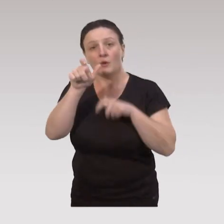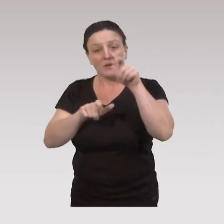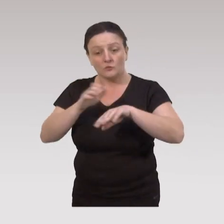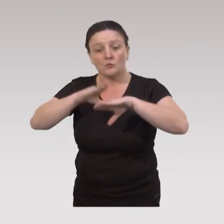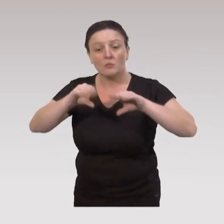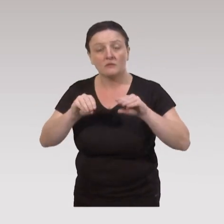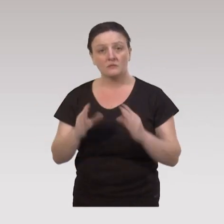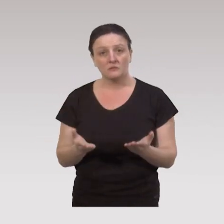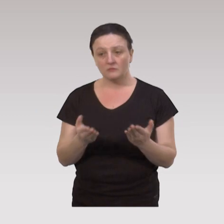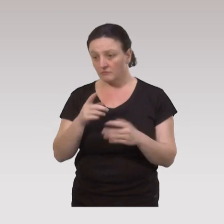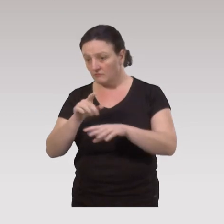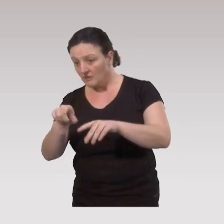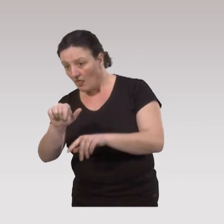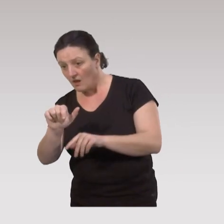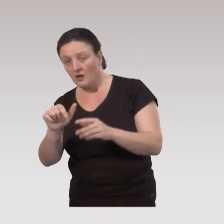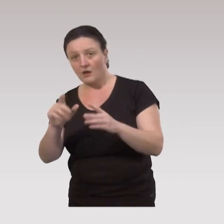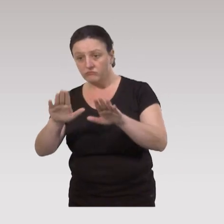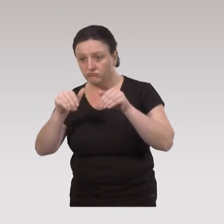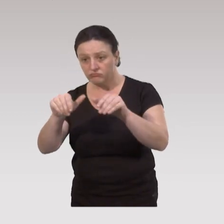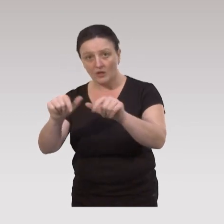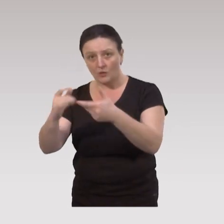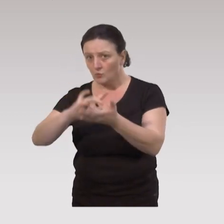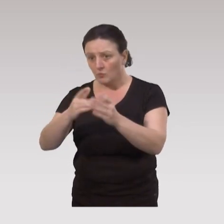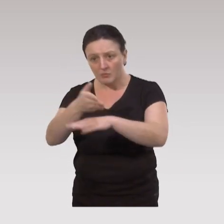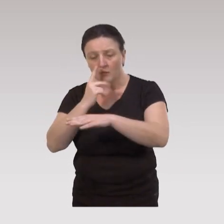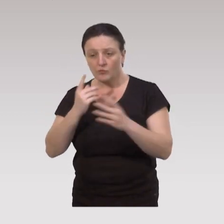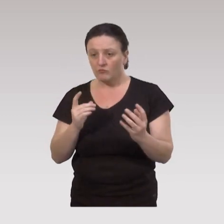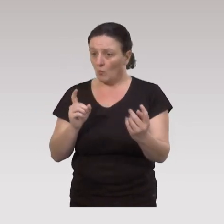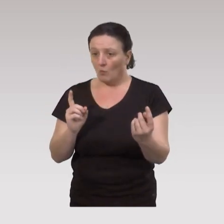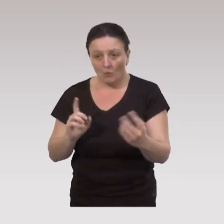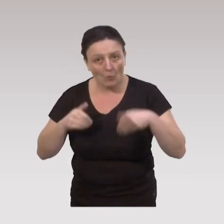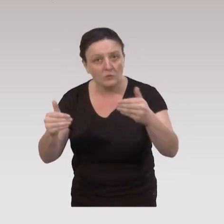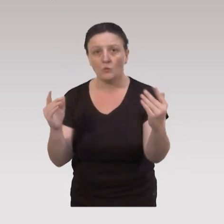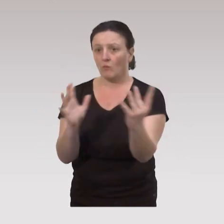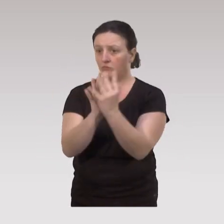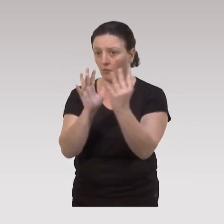les personnes sur le quartier vont trouver les ressources pour continuer à se réunir,